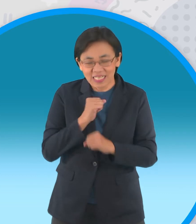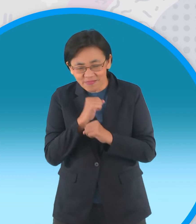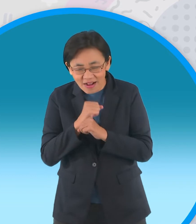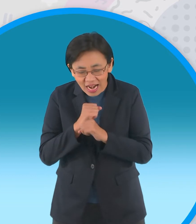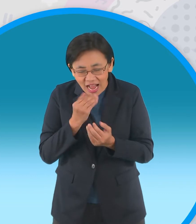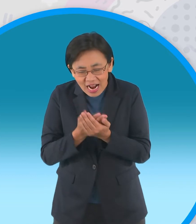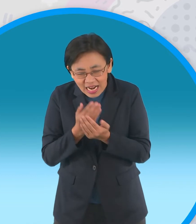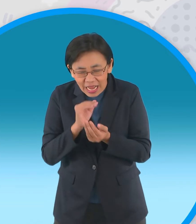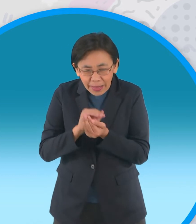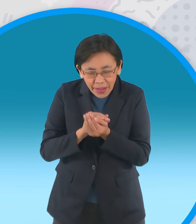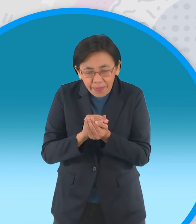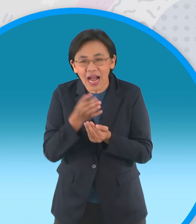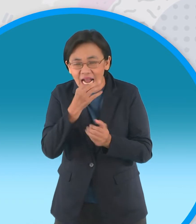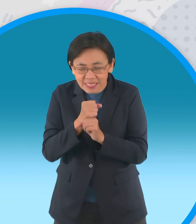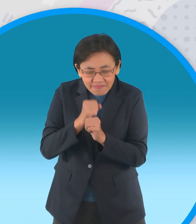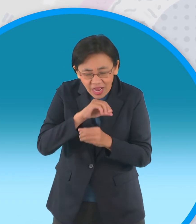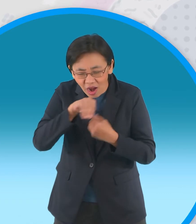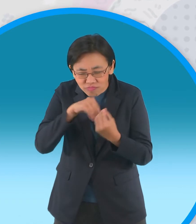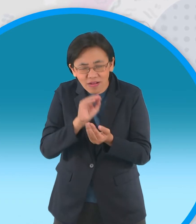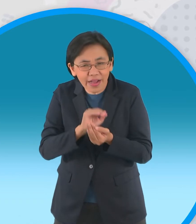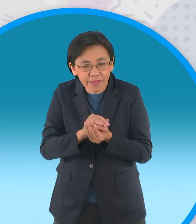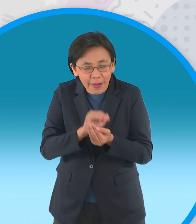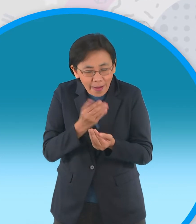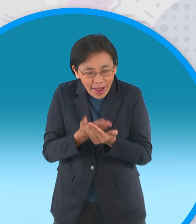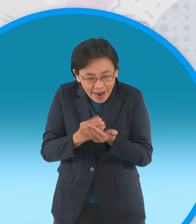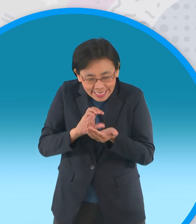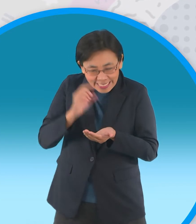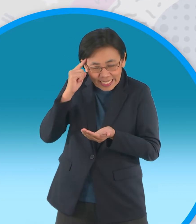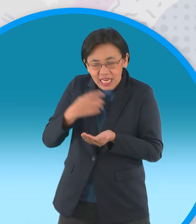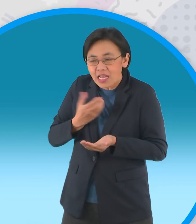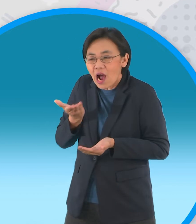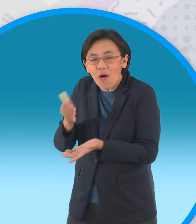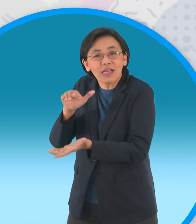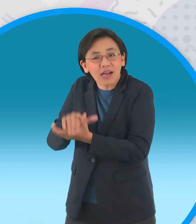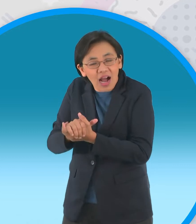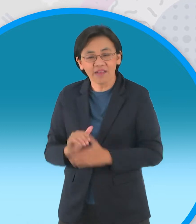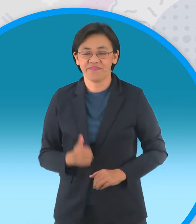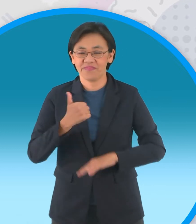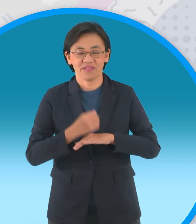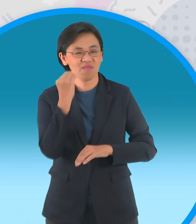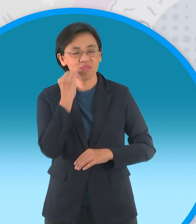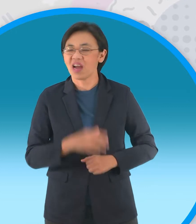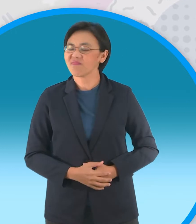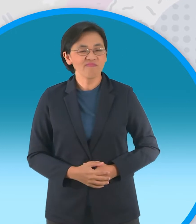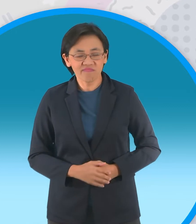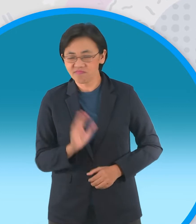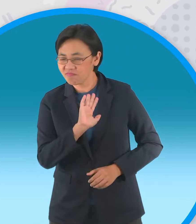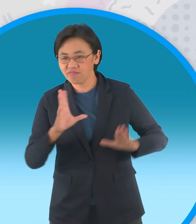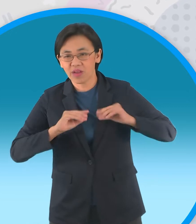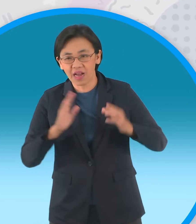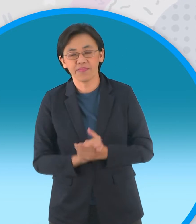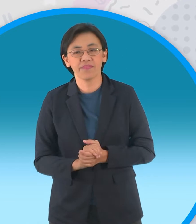หาเงินเพื่อมาสู่ขอลูกสาวจากผู้ใหญ่บ้าน แต่กลับถูกปฏิเสธแถมยังโดนผู้ใหญ่